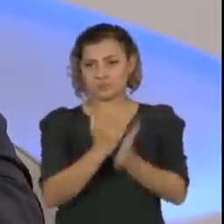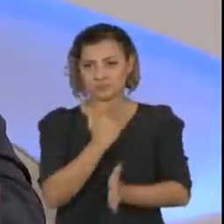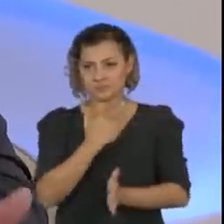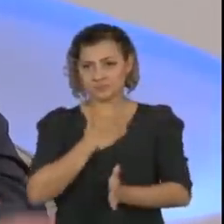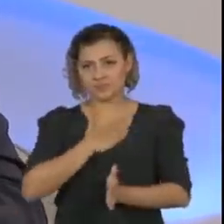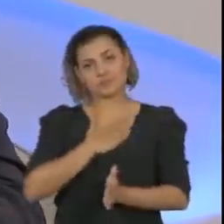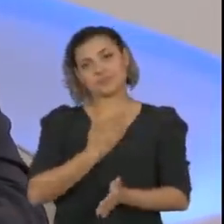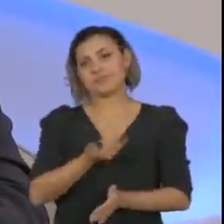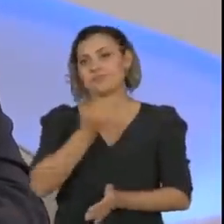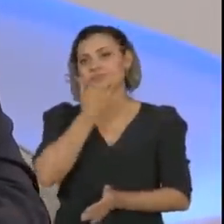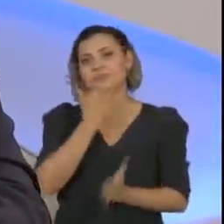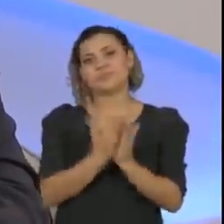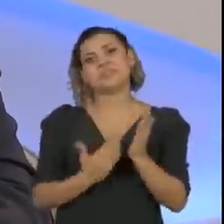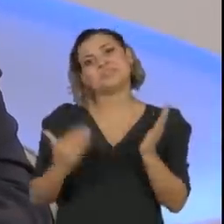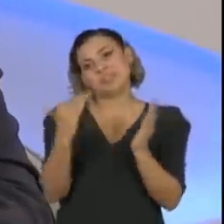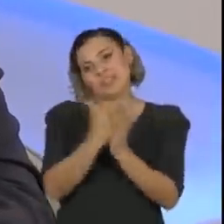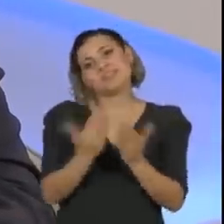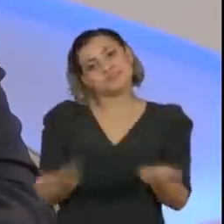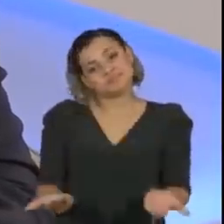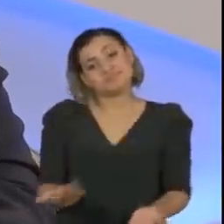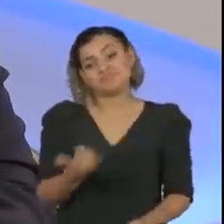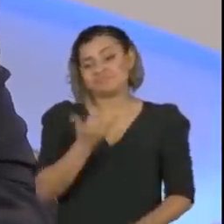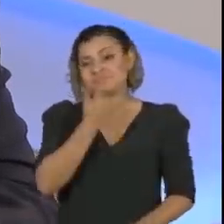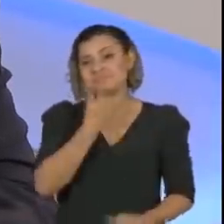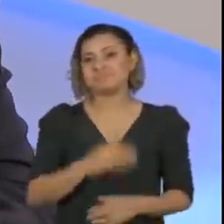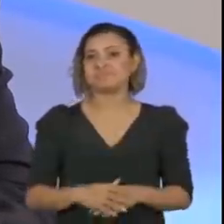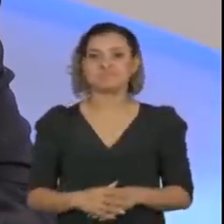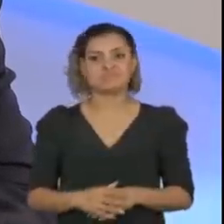um tanto quanto exagerados. Não foi bem assim.